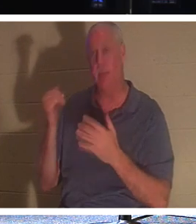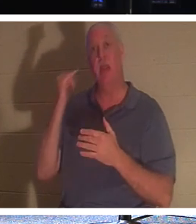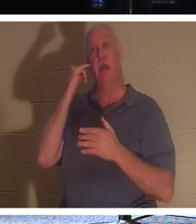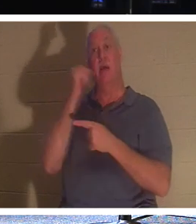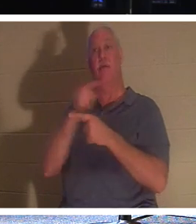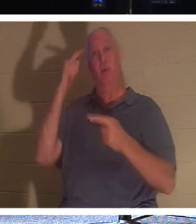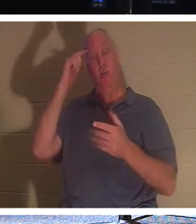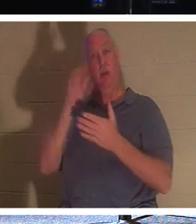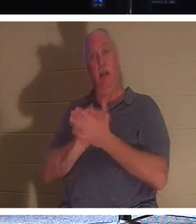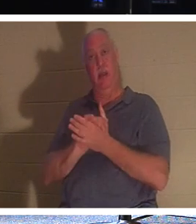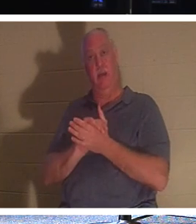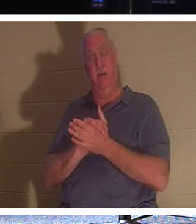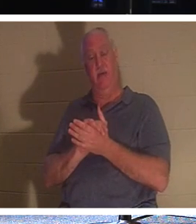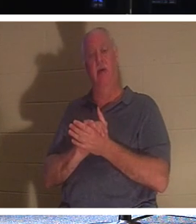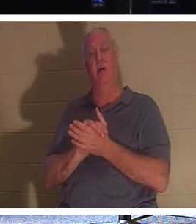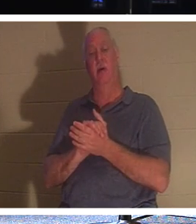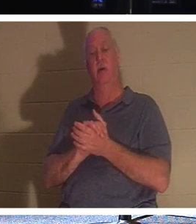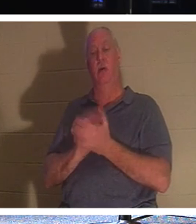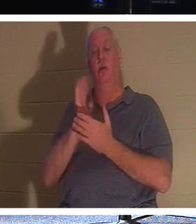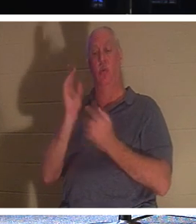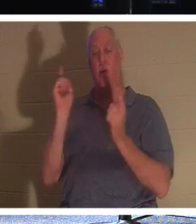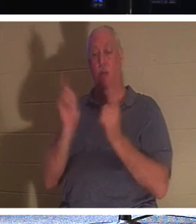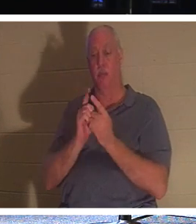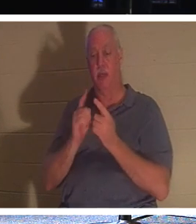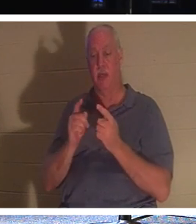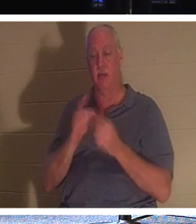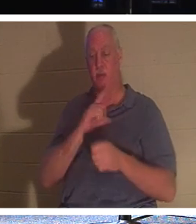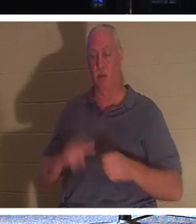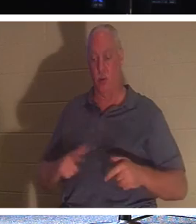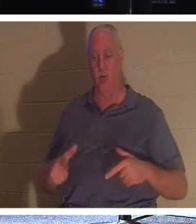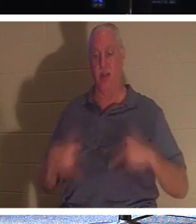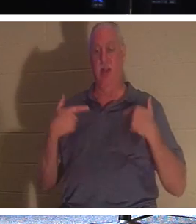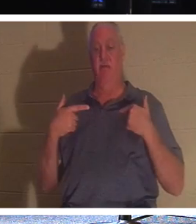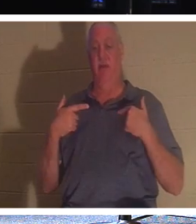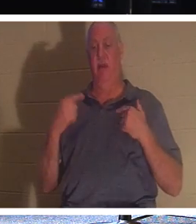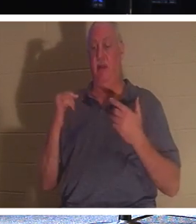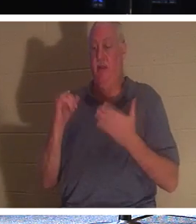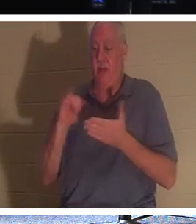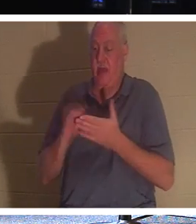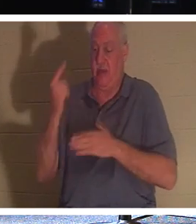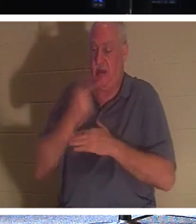ami, vous allez rencontrer le Seigneur Vivant. Le jour passera à travers ce "voile de la chair".